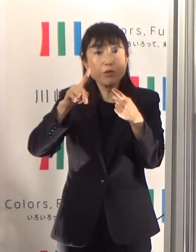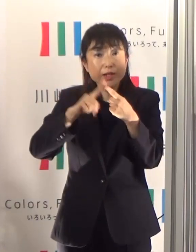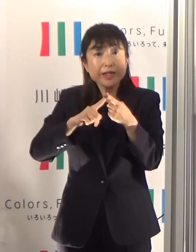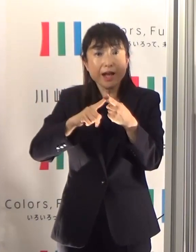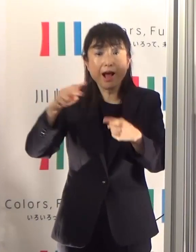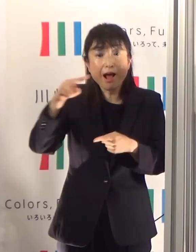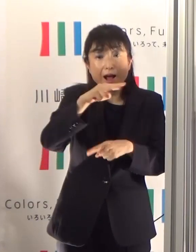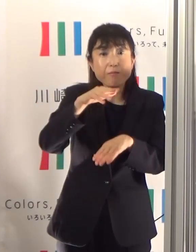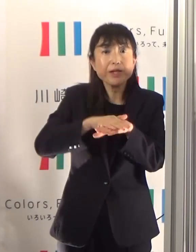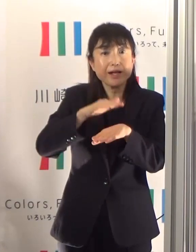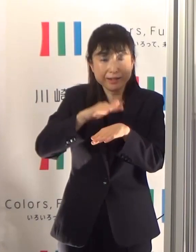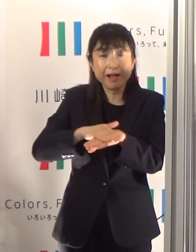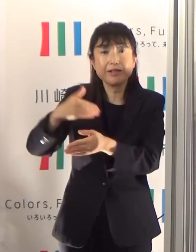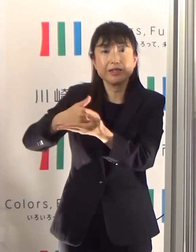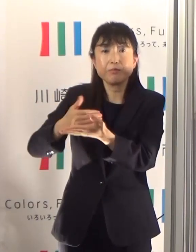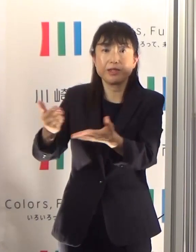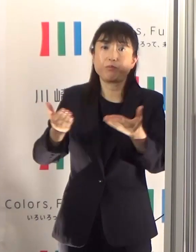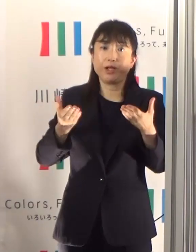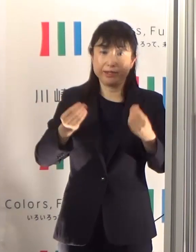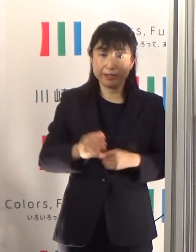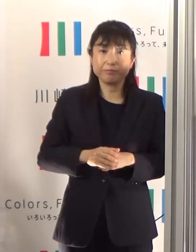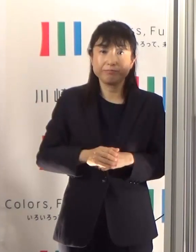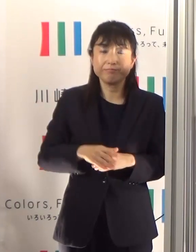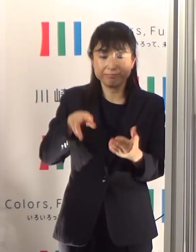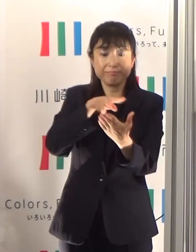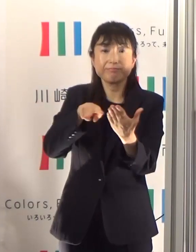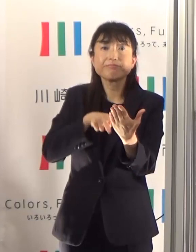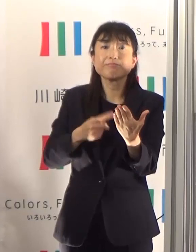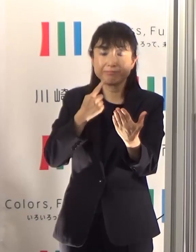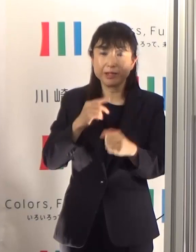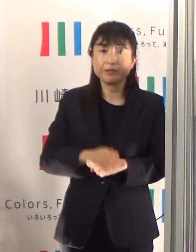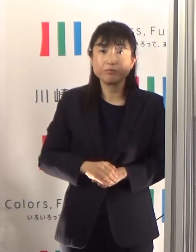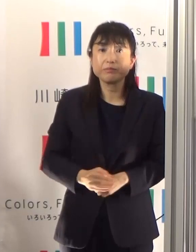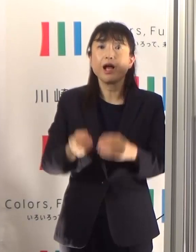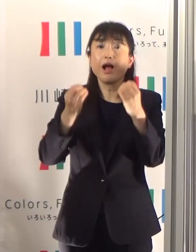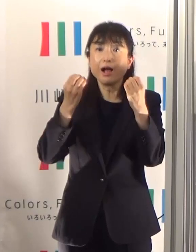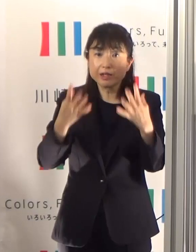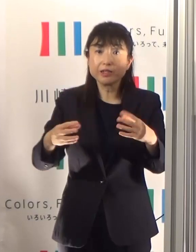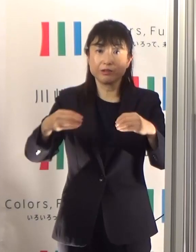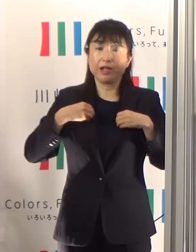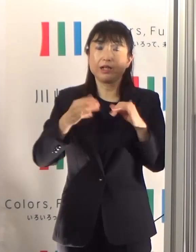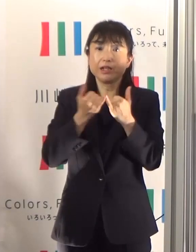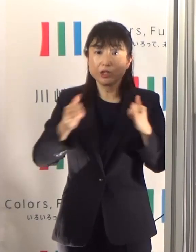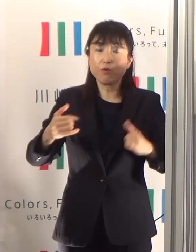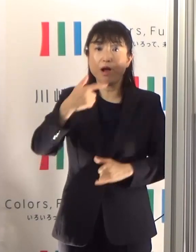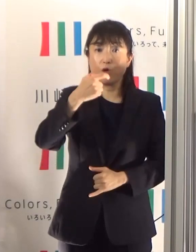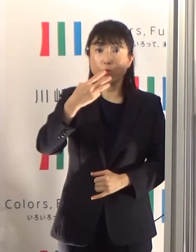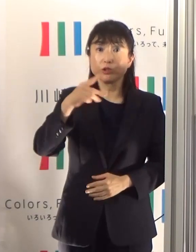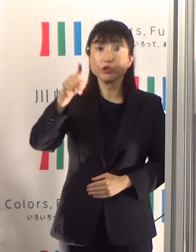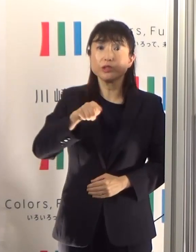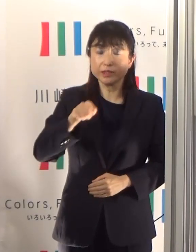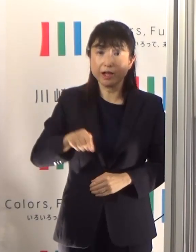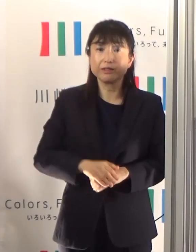そのまま読ませていただきます 新規陽性者数は63人と微増傾向が続いています